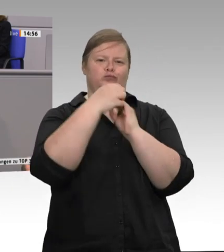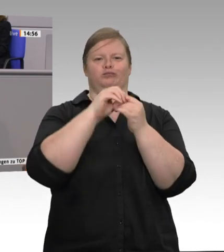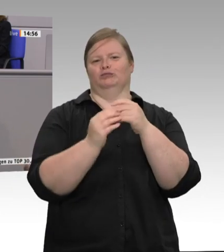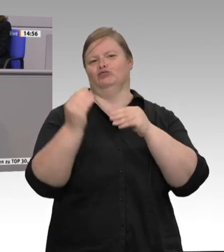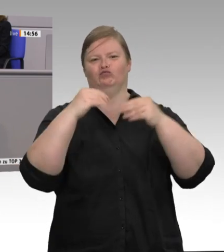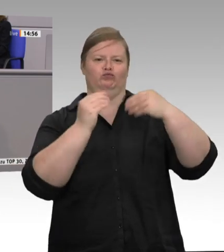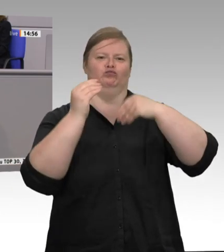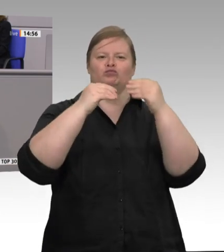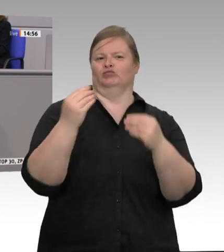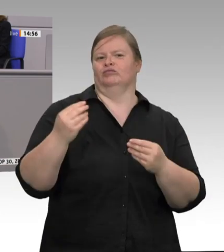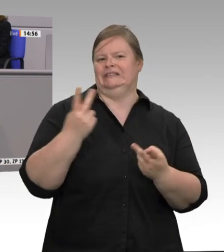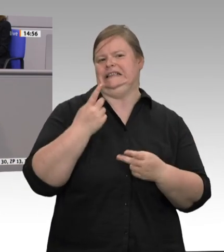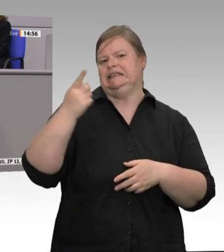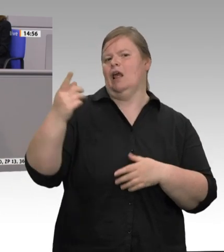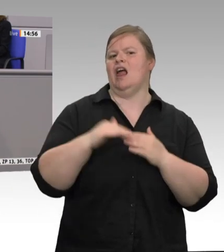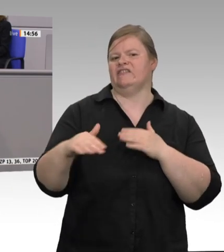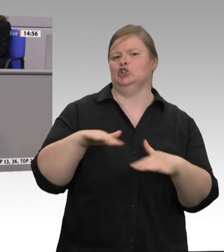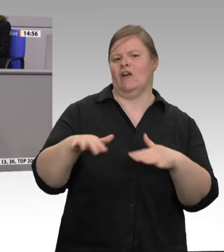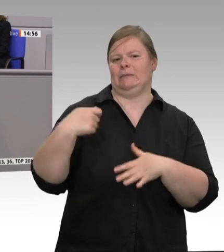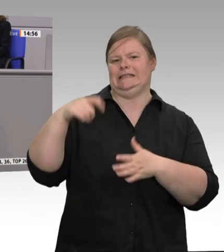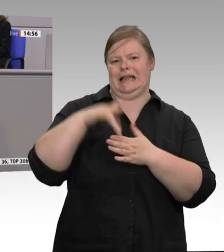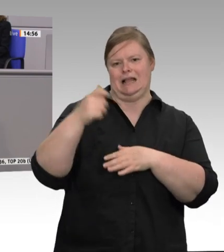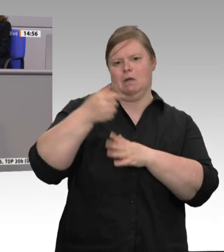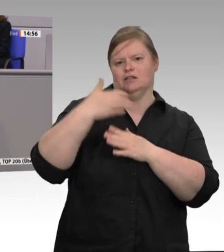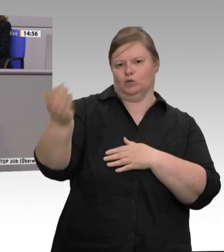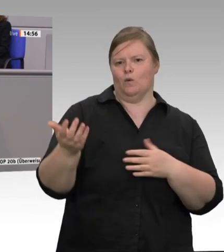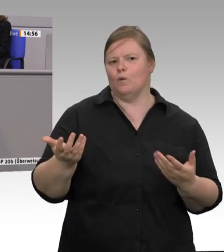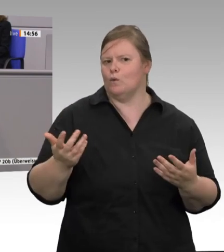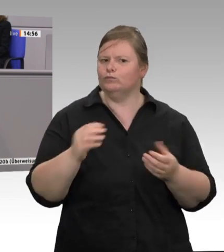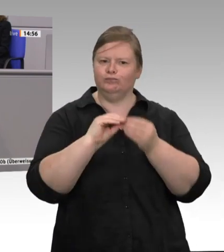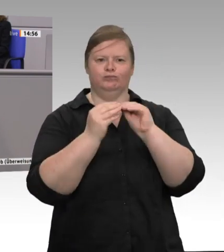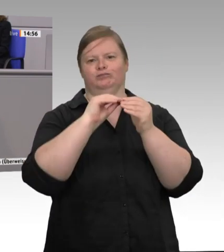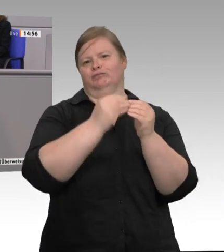bezahlt. Wir brauchen den grundlegenden Wandel. Wir brauchen die große Veränderung